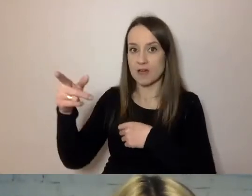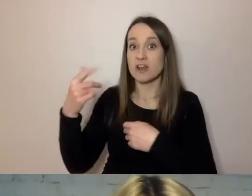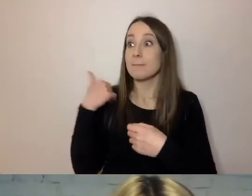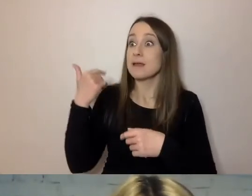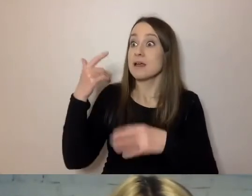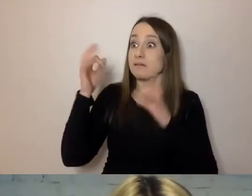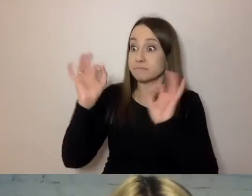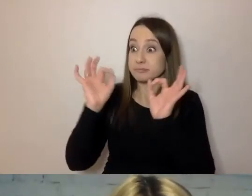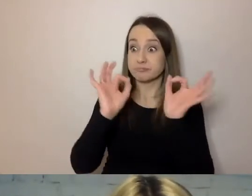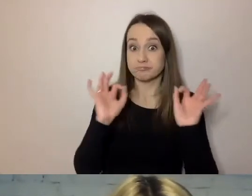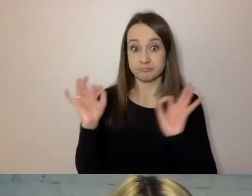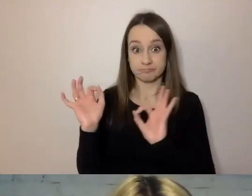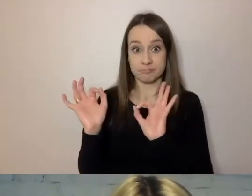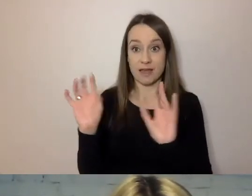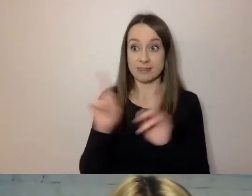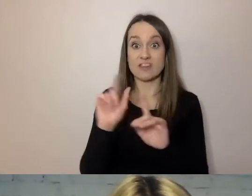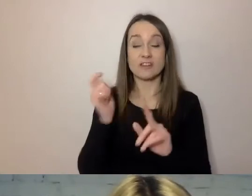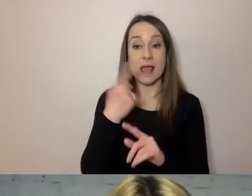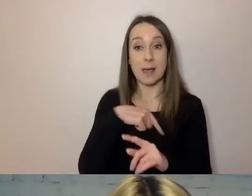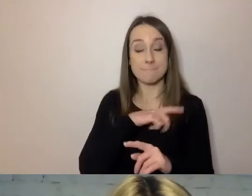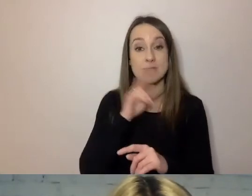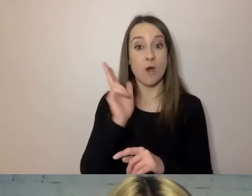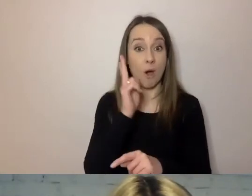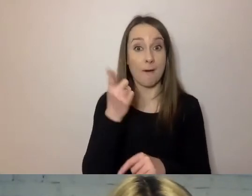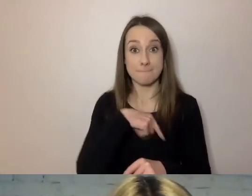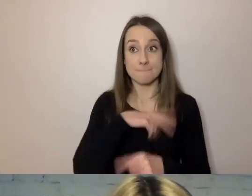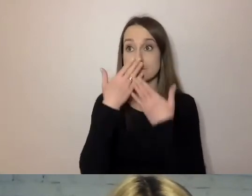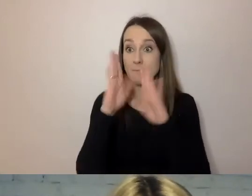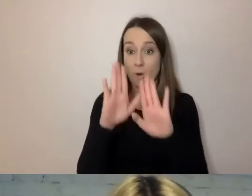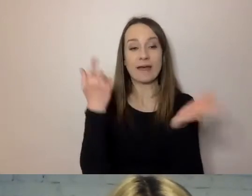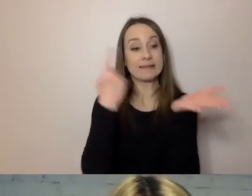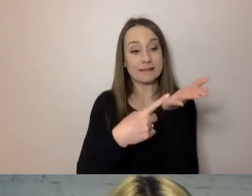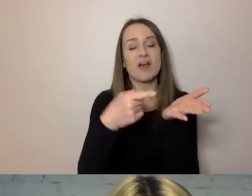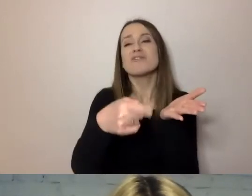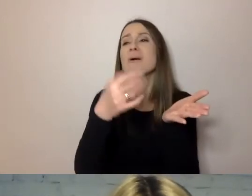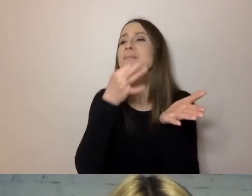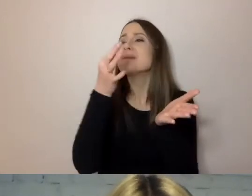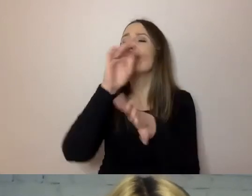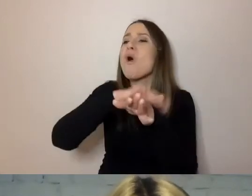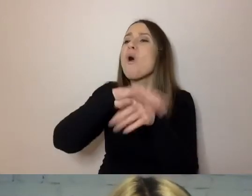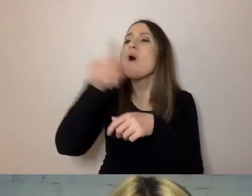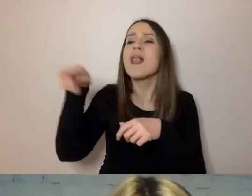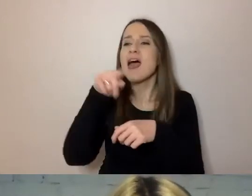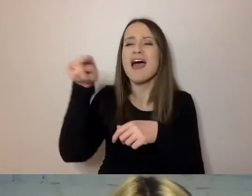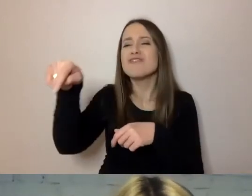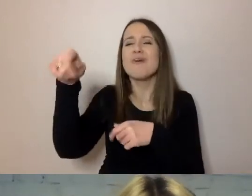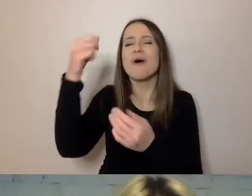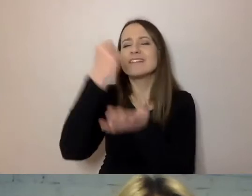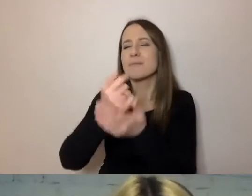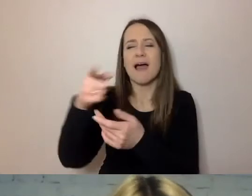Jeśli chodzi o dokumenty, które my komuś pokazujemy, dobrze jest poprosić kogoś z kolegów, kto nie jest w tej sprawie tak głęboko,